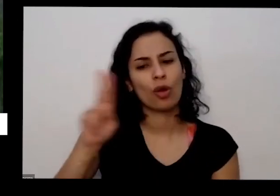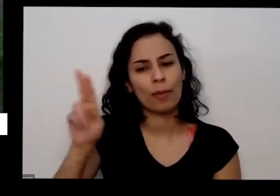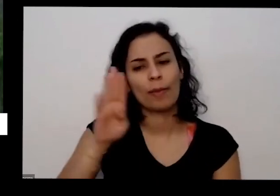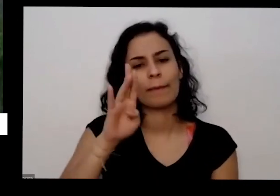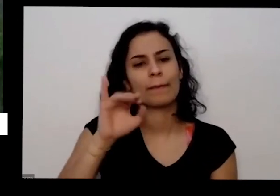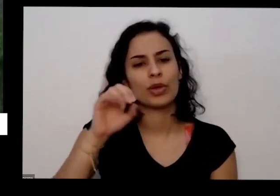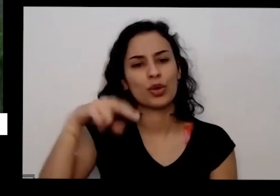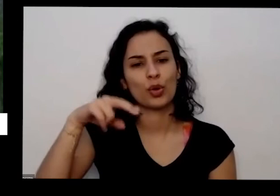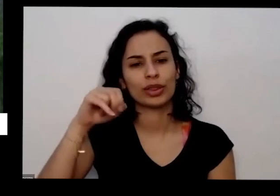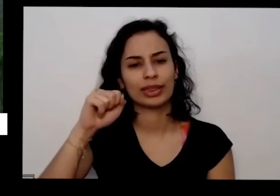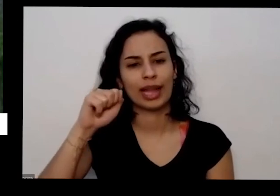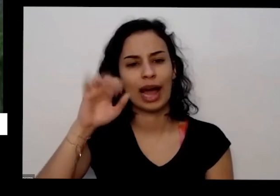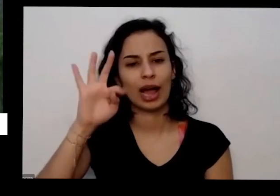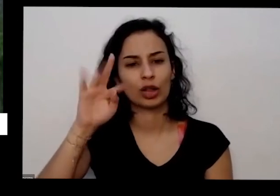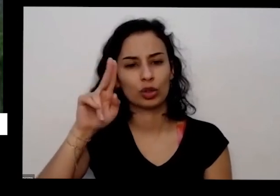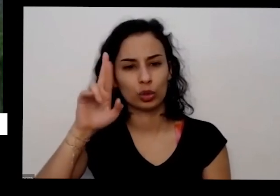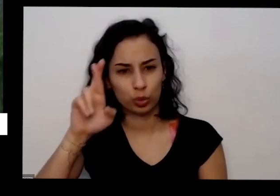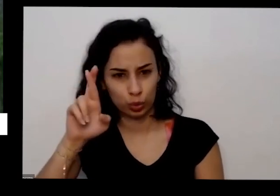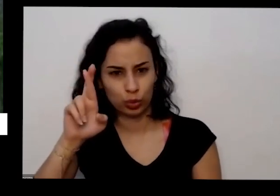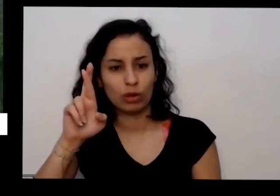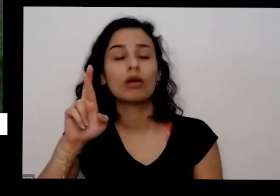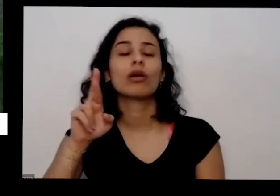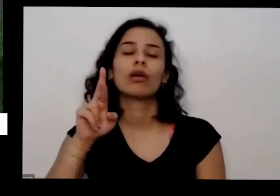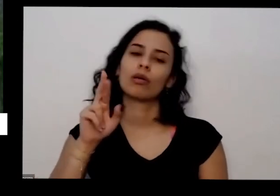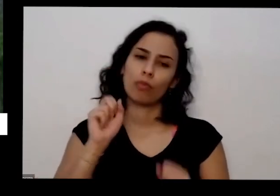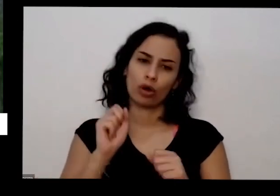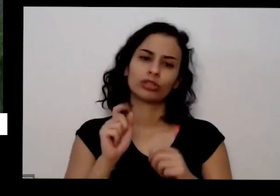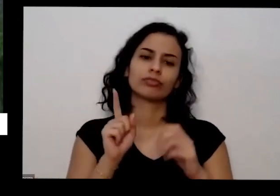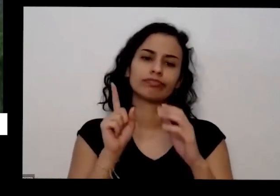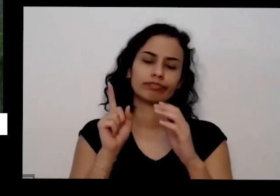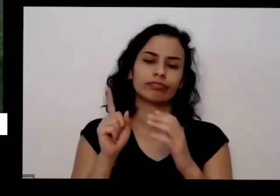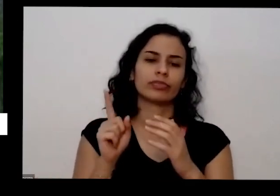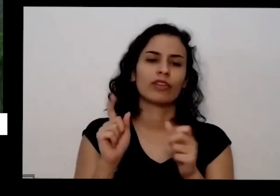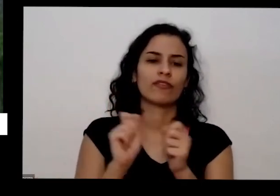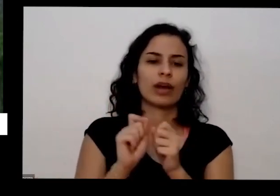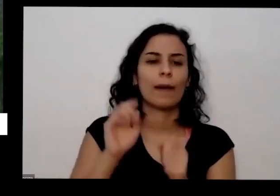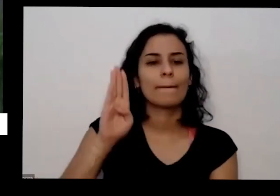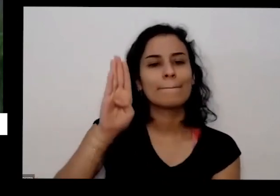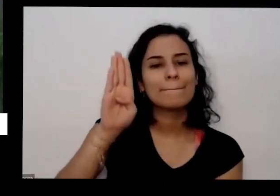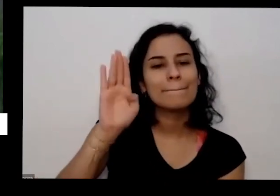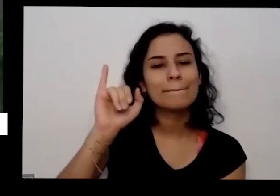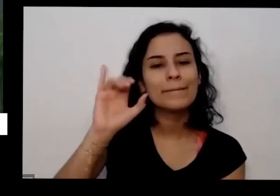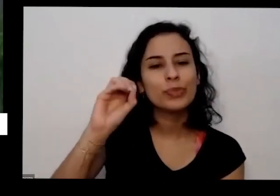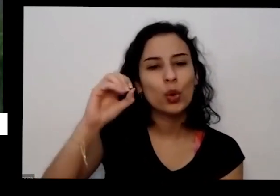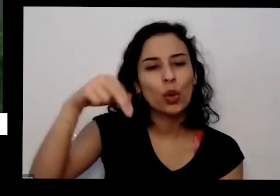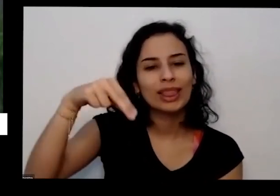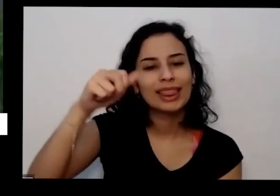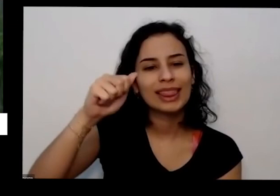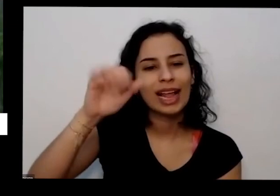e pode fazer pedido inclusive por lá já sabe o Natal aí você tem semente do monte de coisa